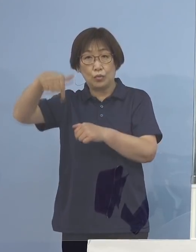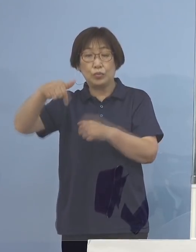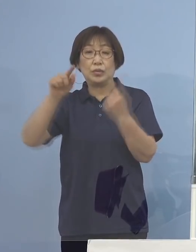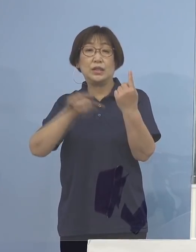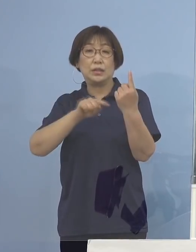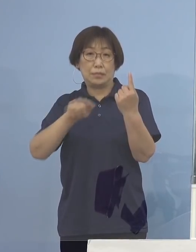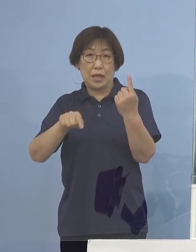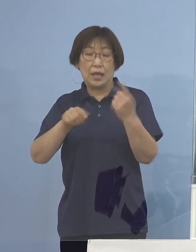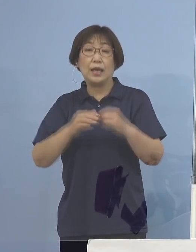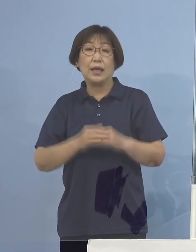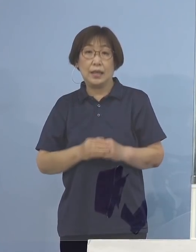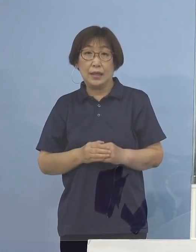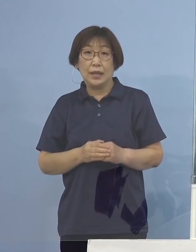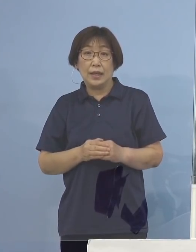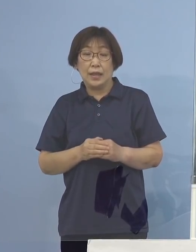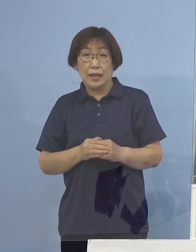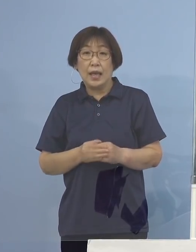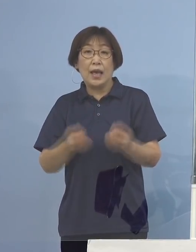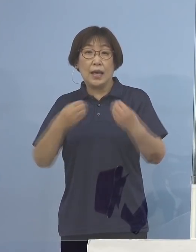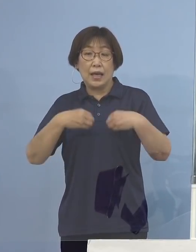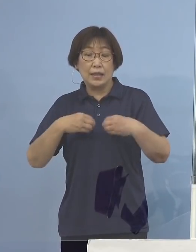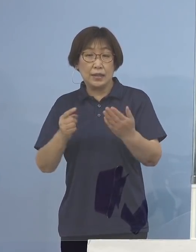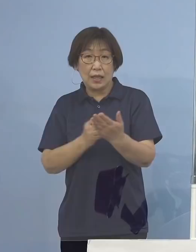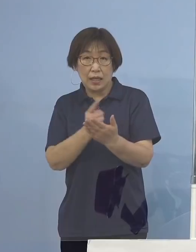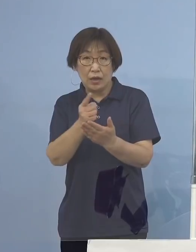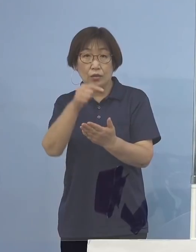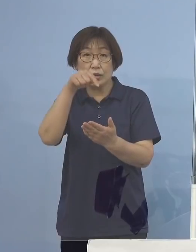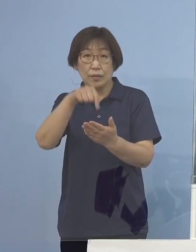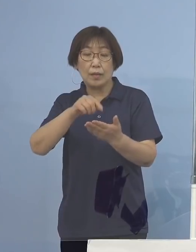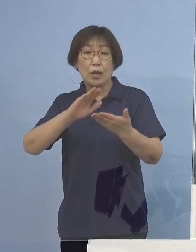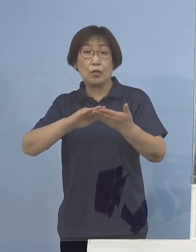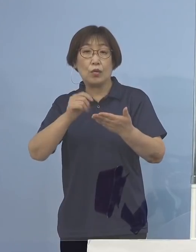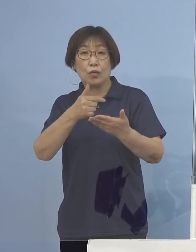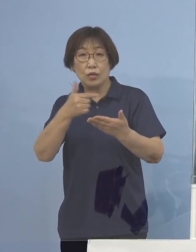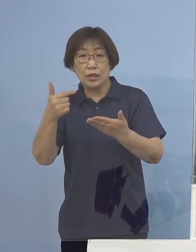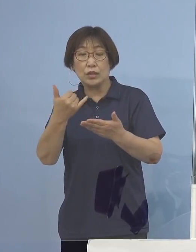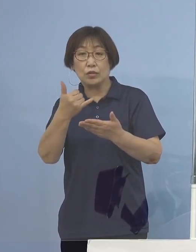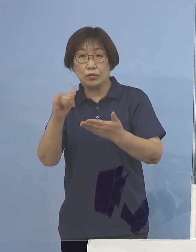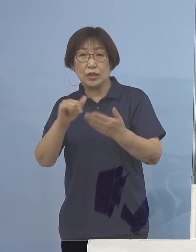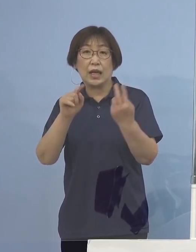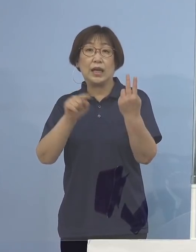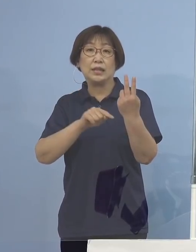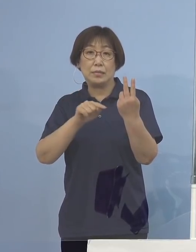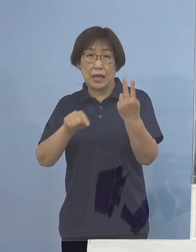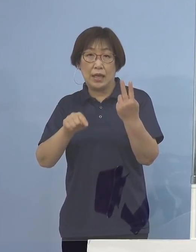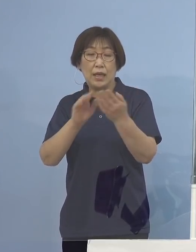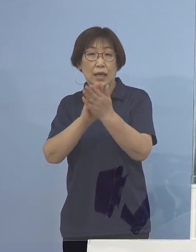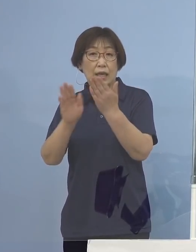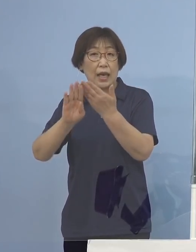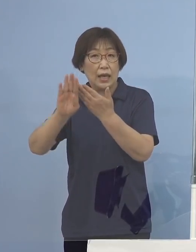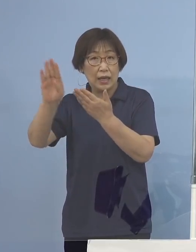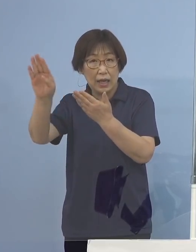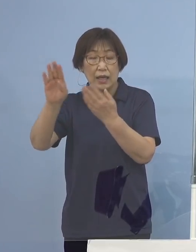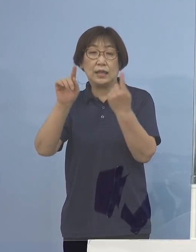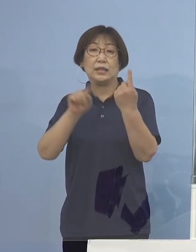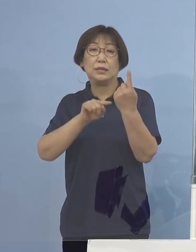また主な感染経路につきましては 濃厚接触者2名、県外1名となります